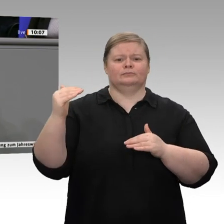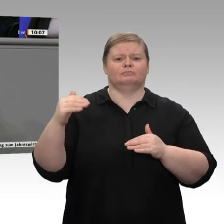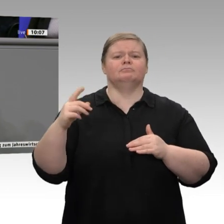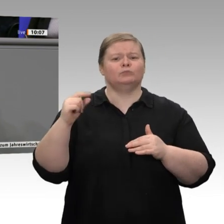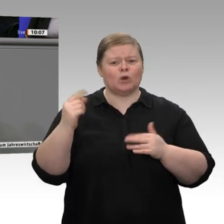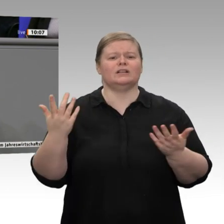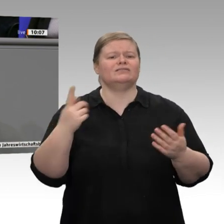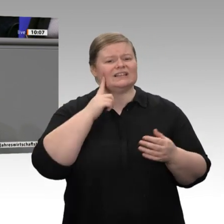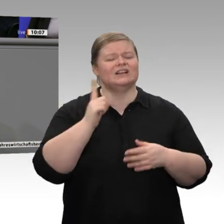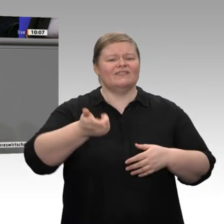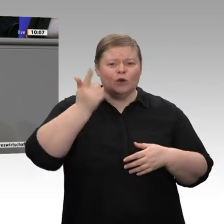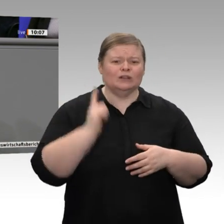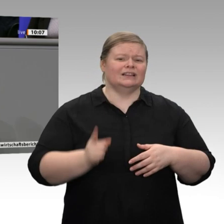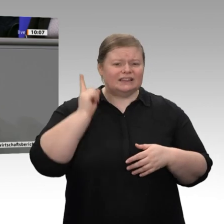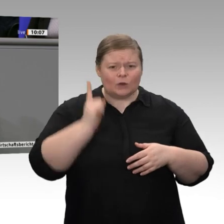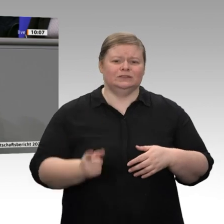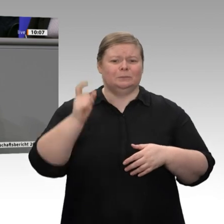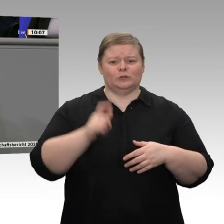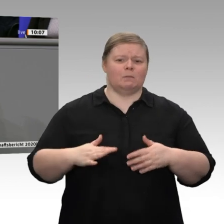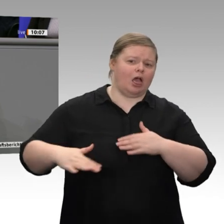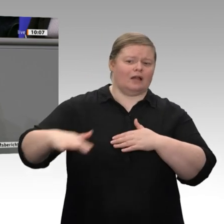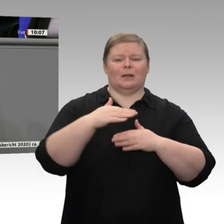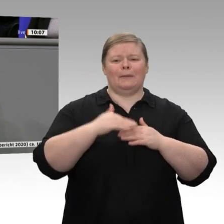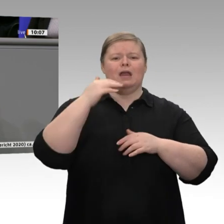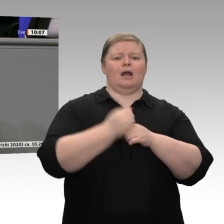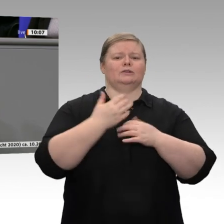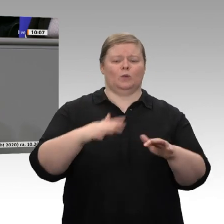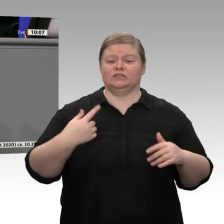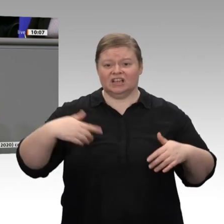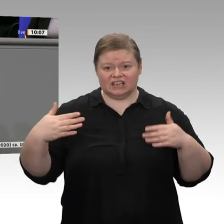wir mehr Anstrengungen zeigen und dürfen uns nicht auf dem ausruhen,